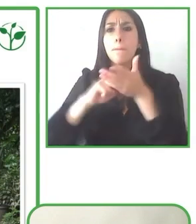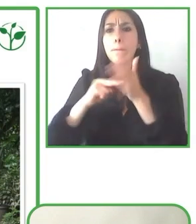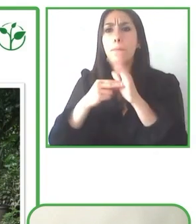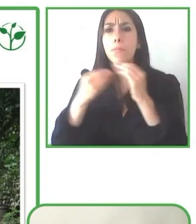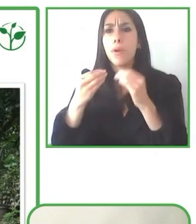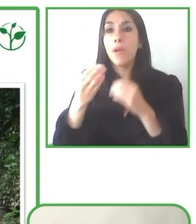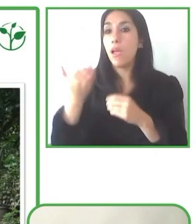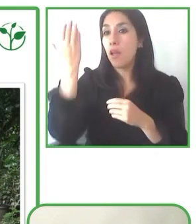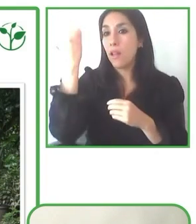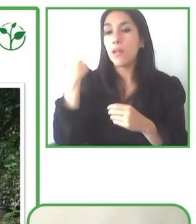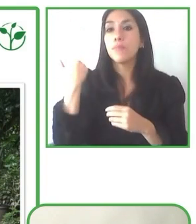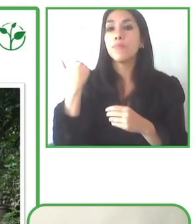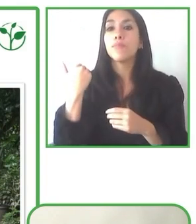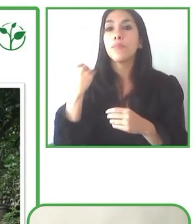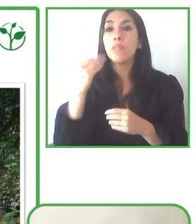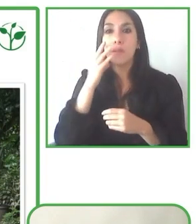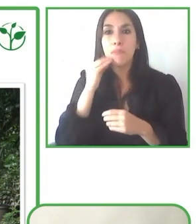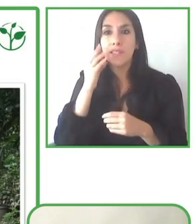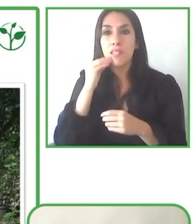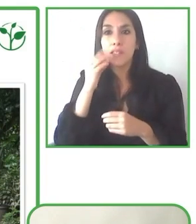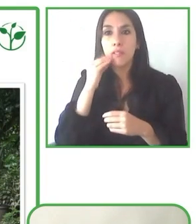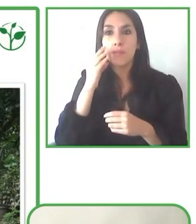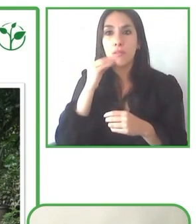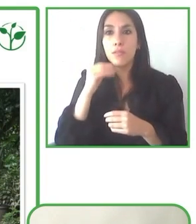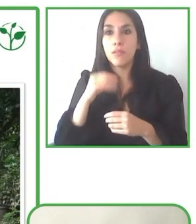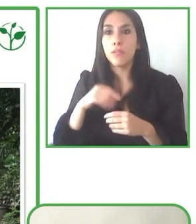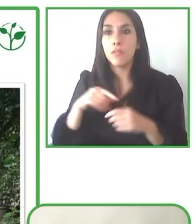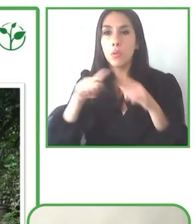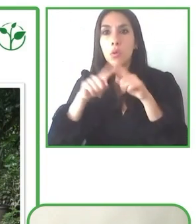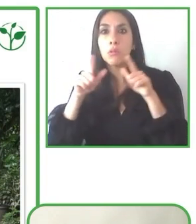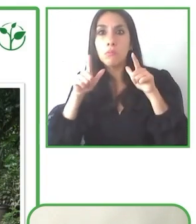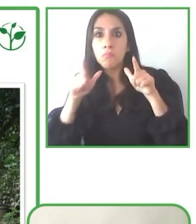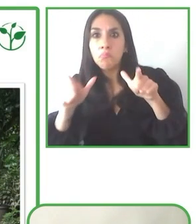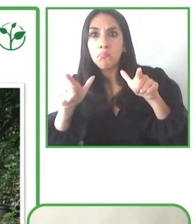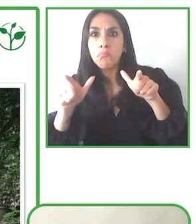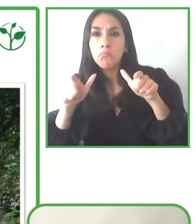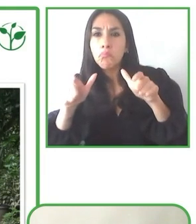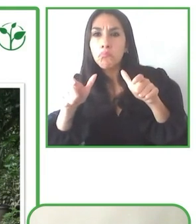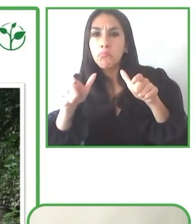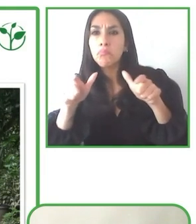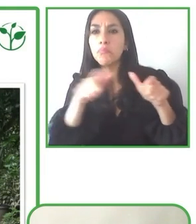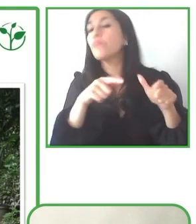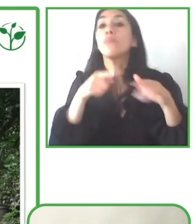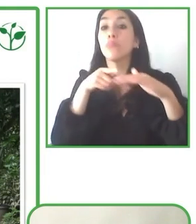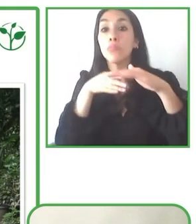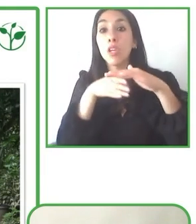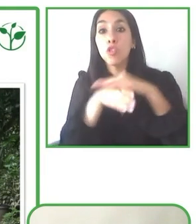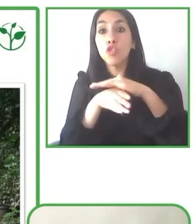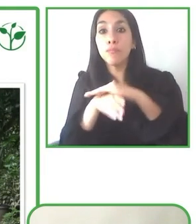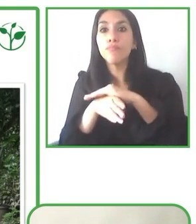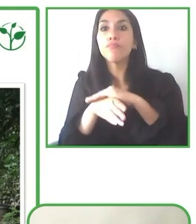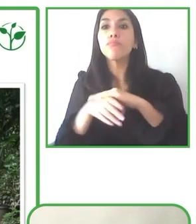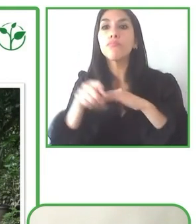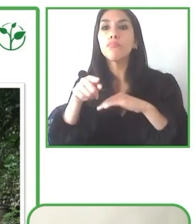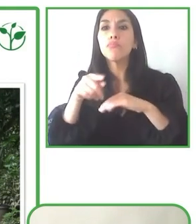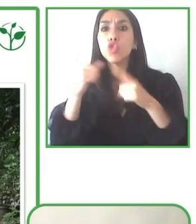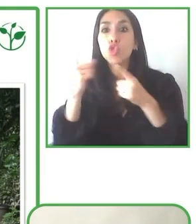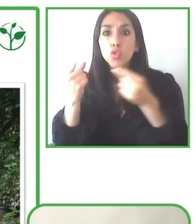participar y a disfrutar de estos proyectos que habéis presentado. Ahora vamos a iniciar un turno de preguntas.